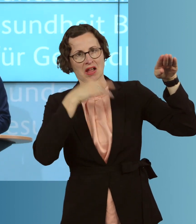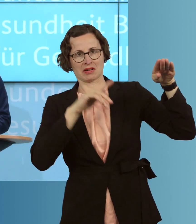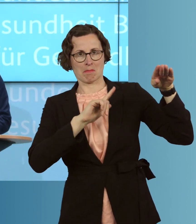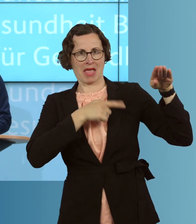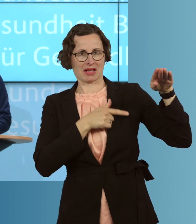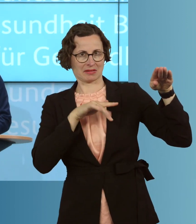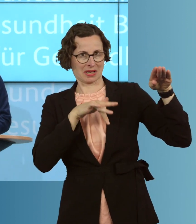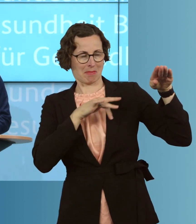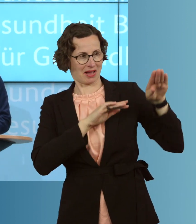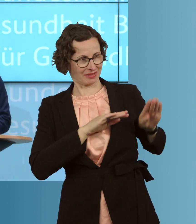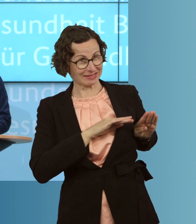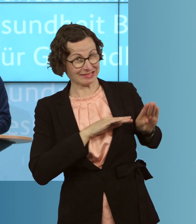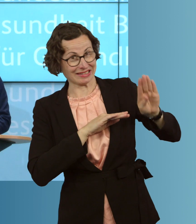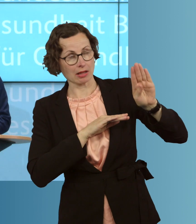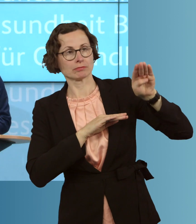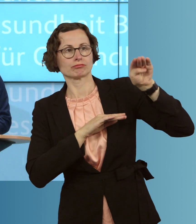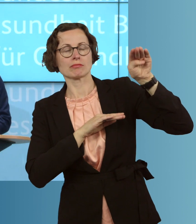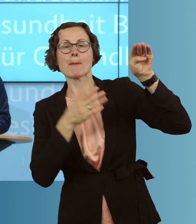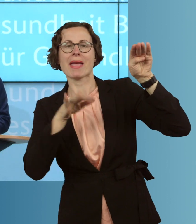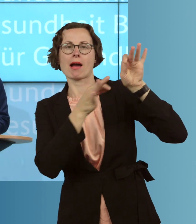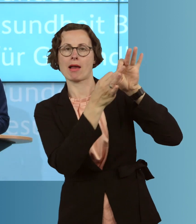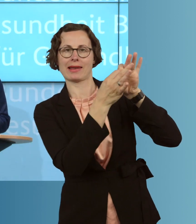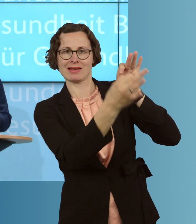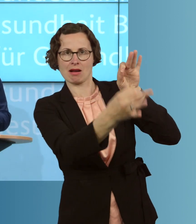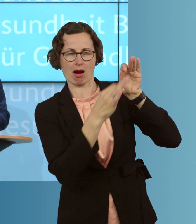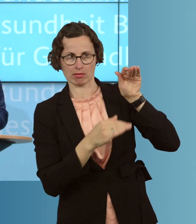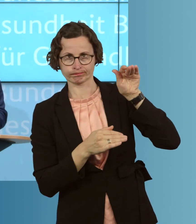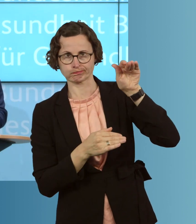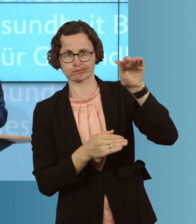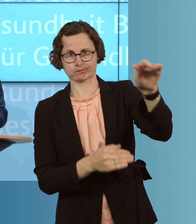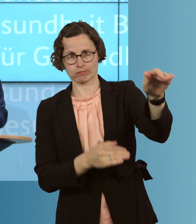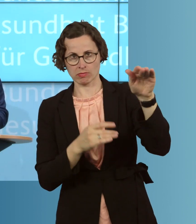eben nun, seit einiger Zeit, in einer linearen, mit insgesamt, von mehreren